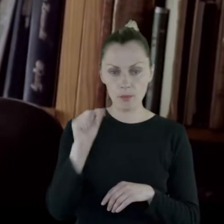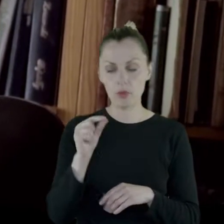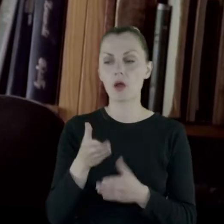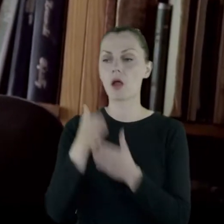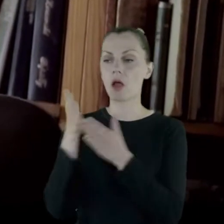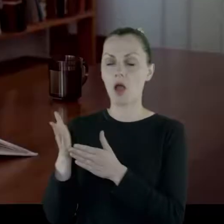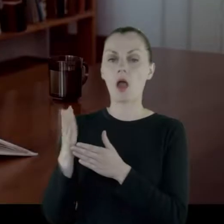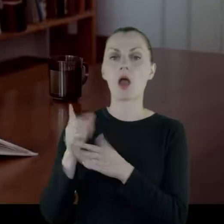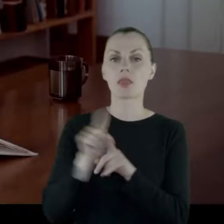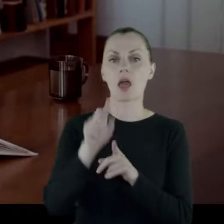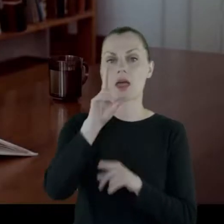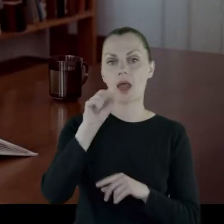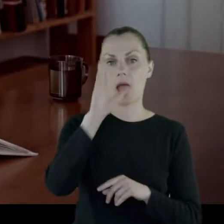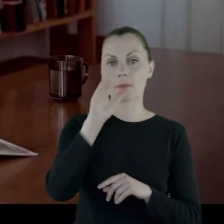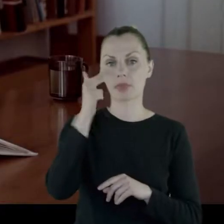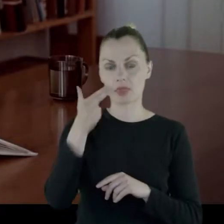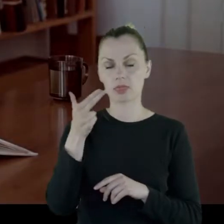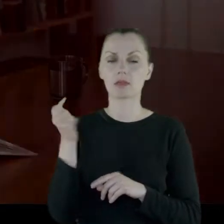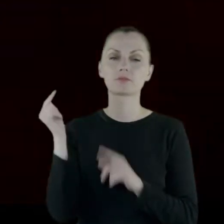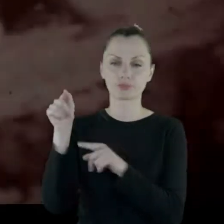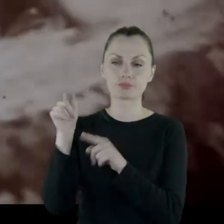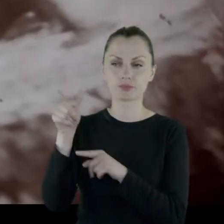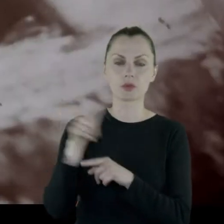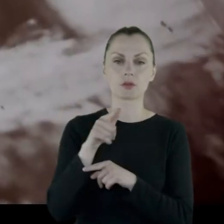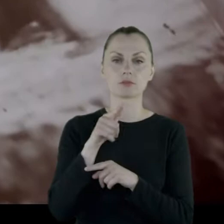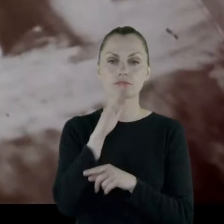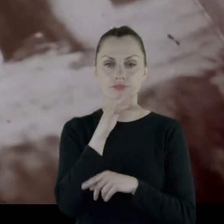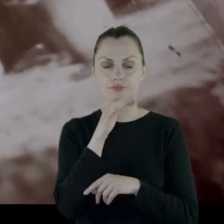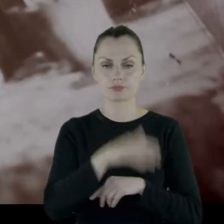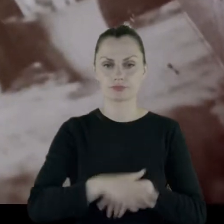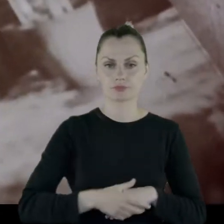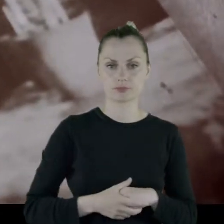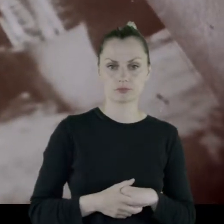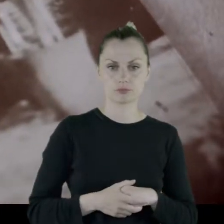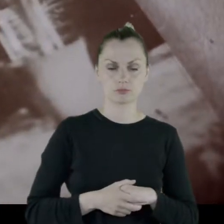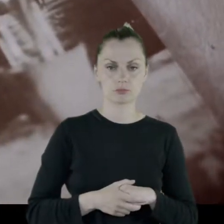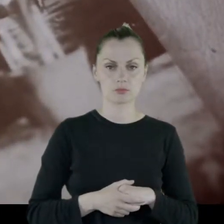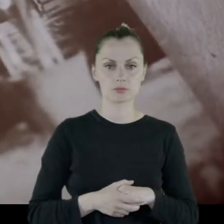I przychodził rabin, do wyznawczyń religii judaistycznej.